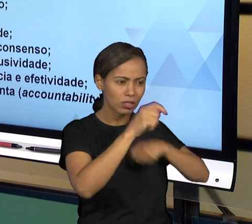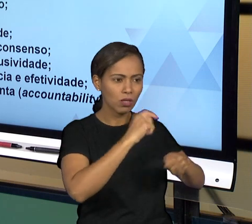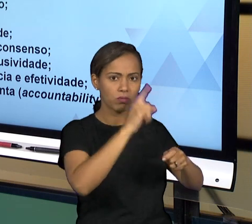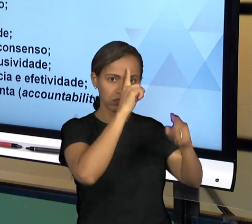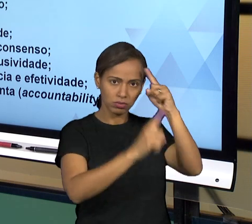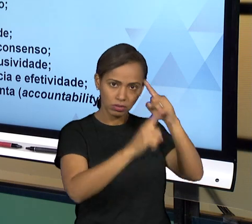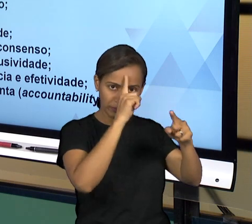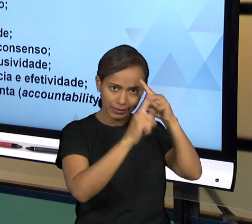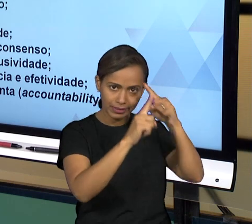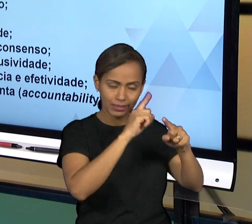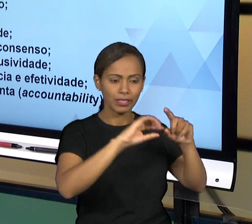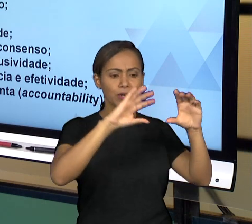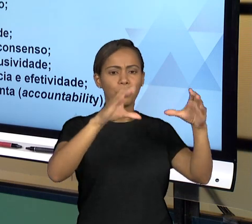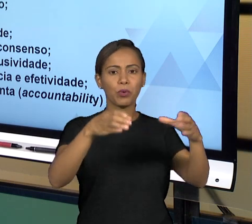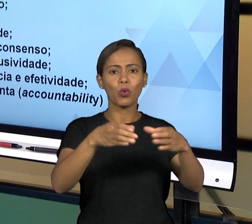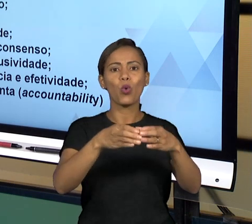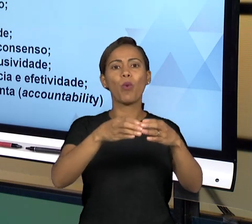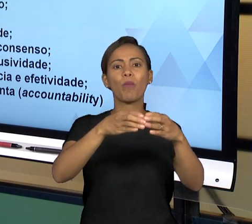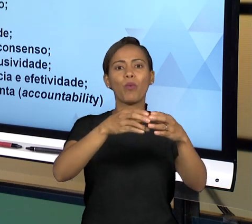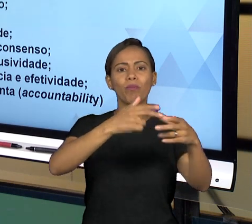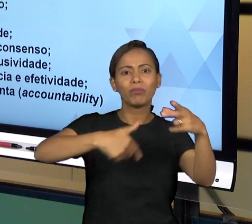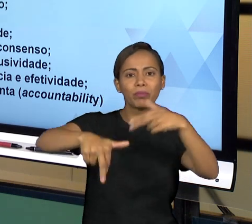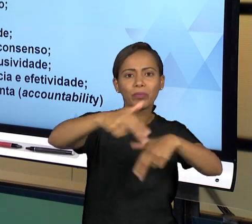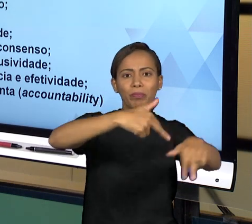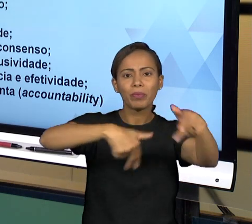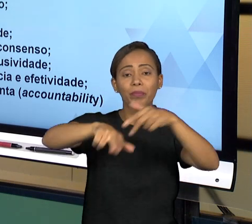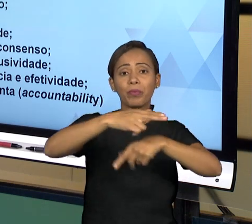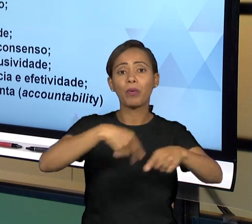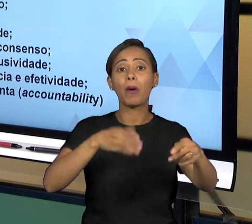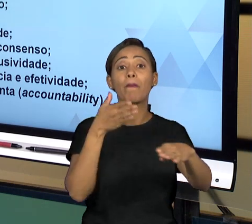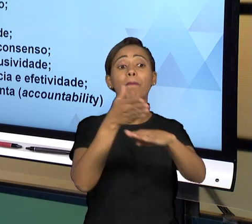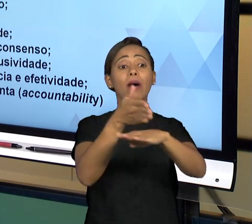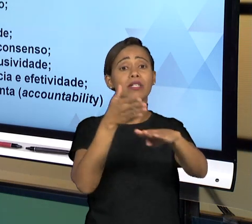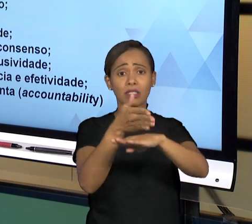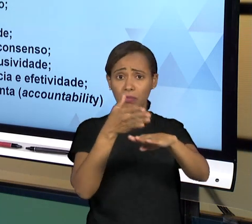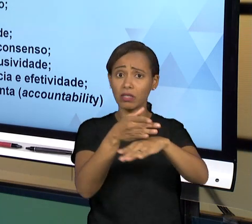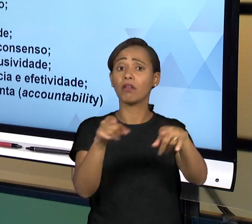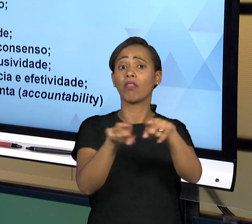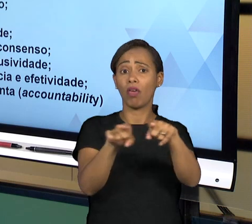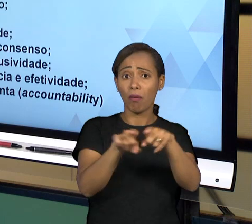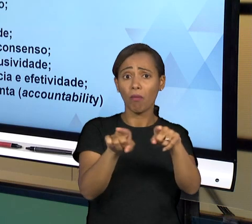DOS ADMINISTRADOS, DOS CIDADÃOS NA TOMADA DE